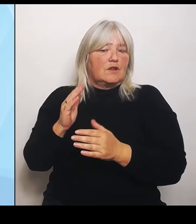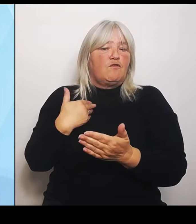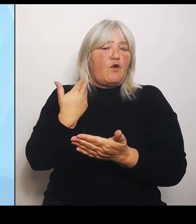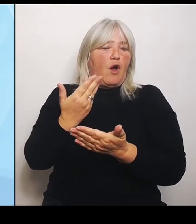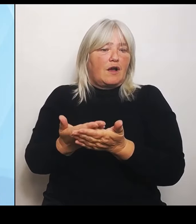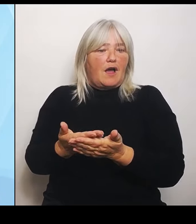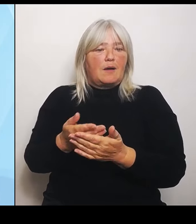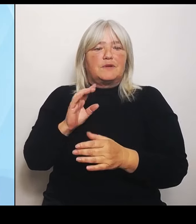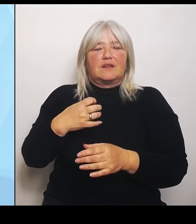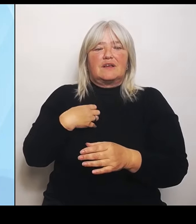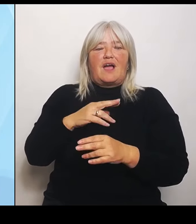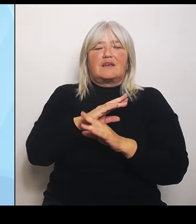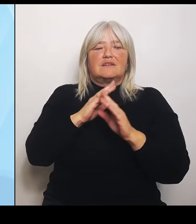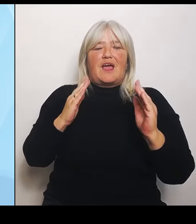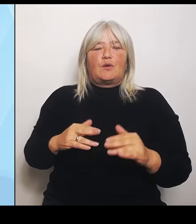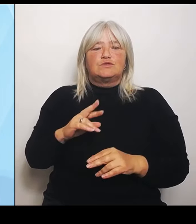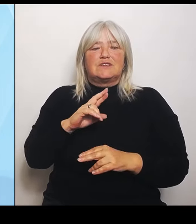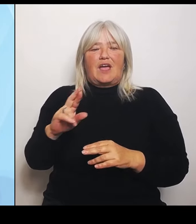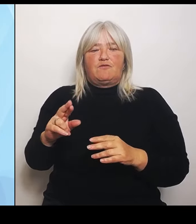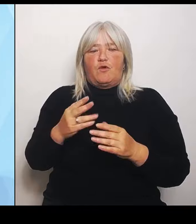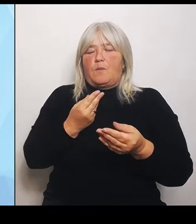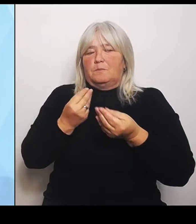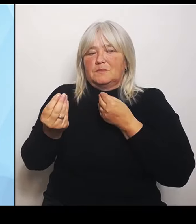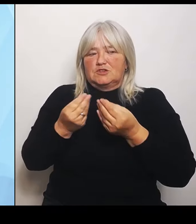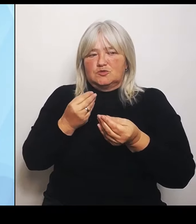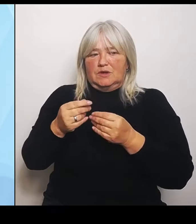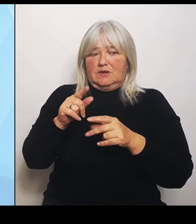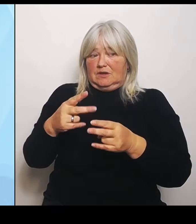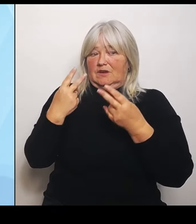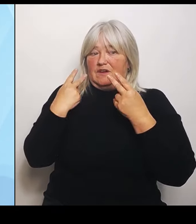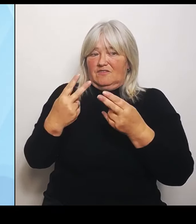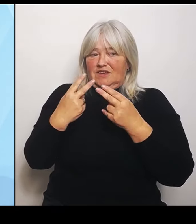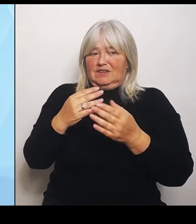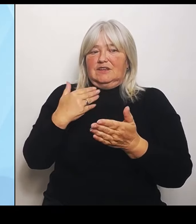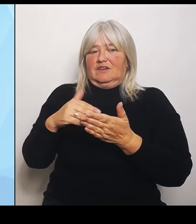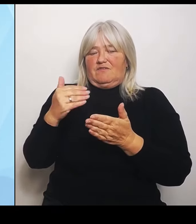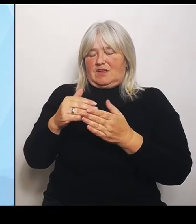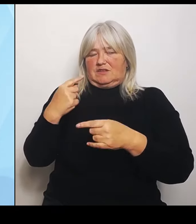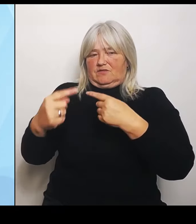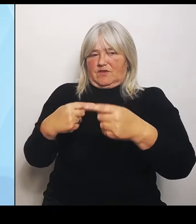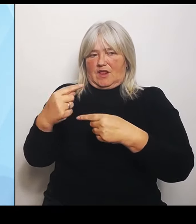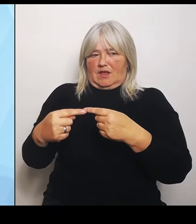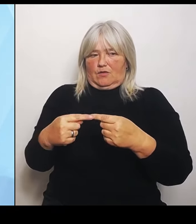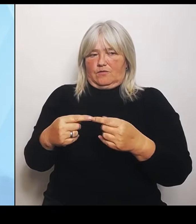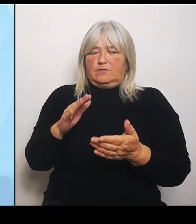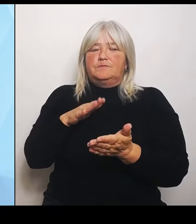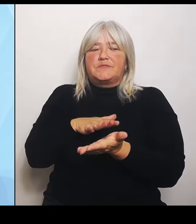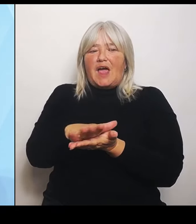für den weiteren Verlauf. Die Auswertung der von den Kliniken gelieferten Daten, die erfolgt gerade und